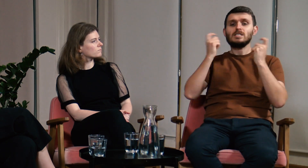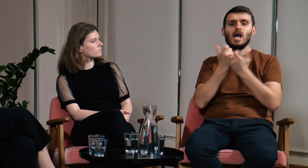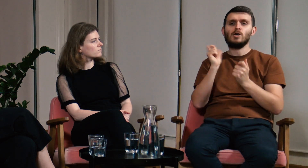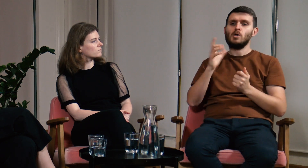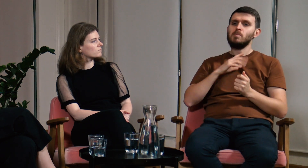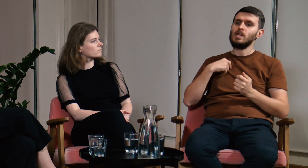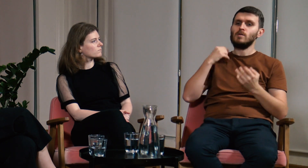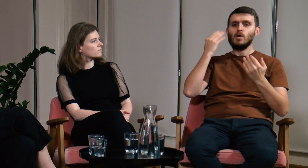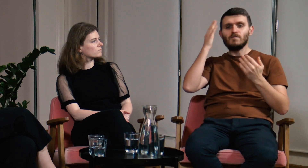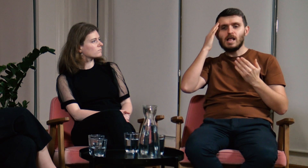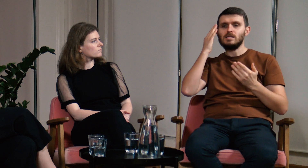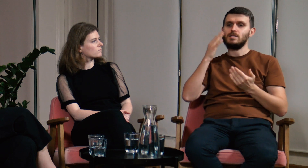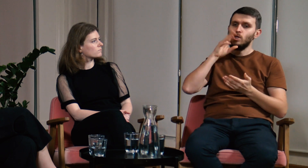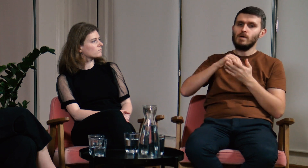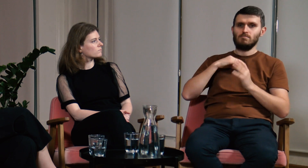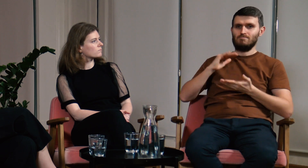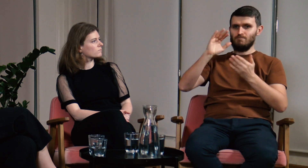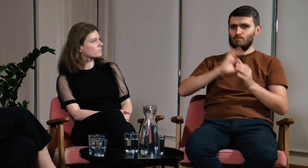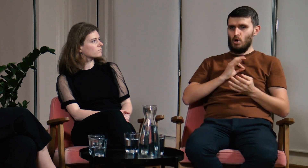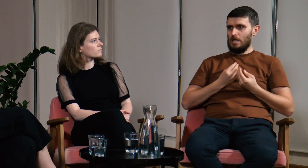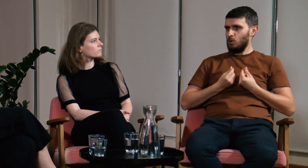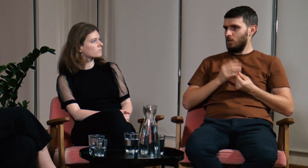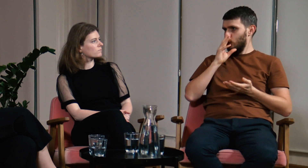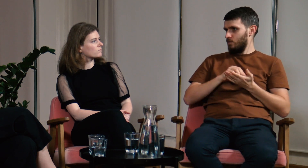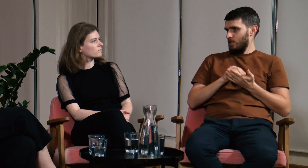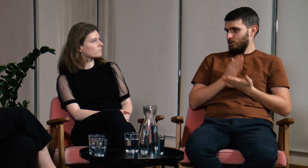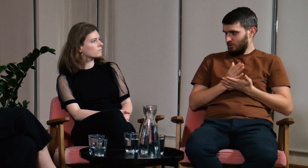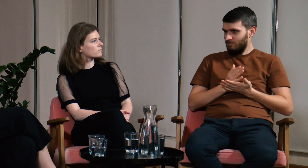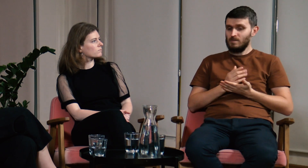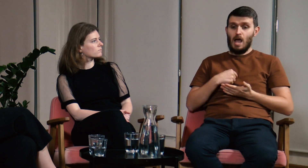Mogłem przekazywać innym wiedzę opierając się tylko i wyłącznie na mojej intuicji i doświadczeniu.